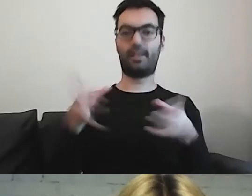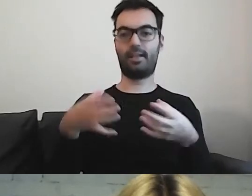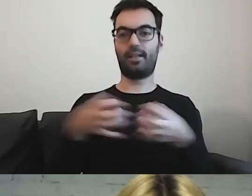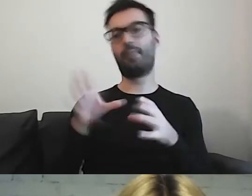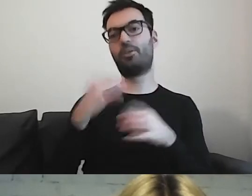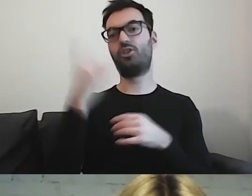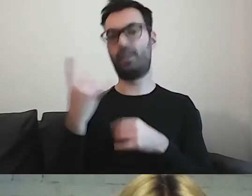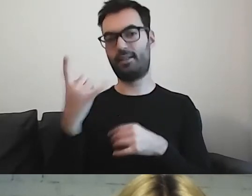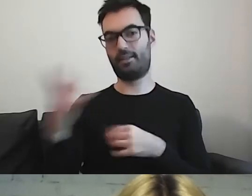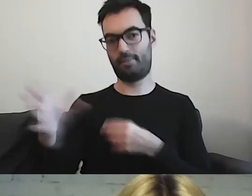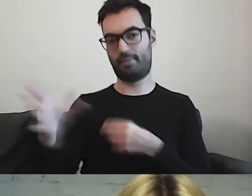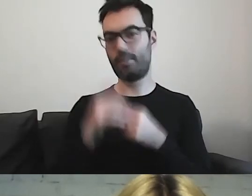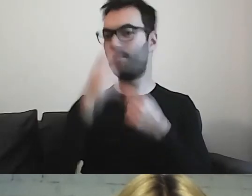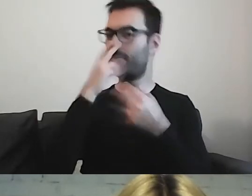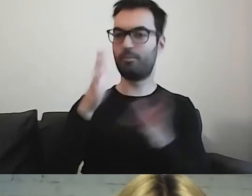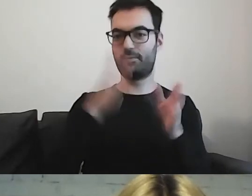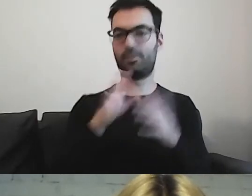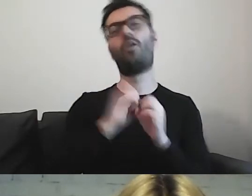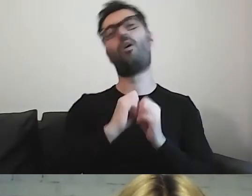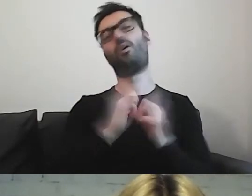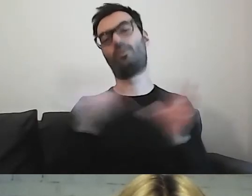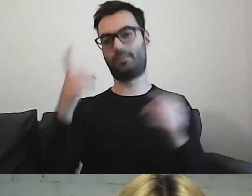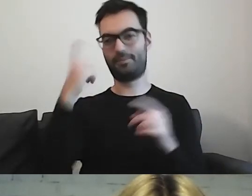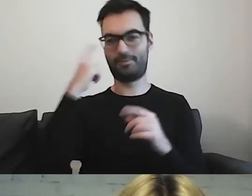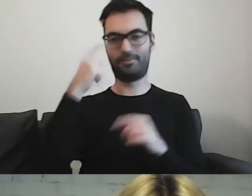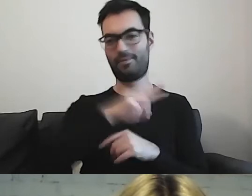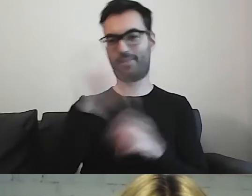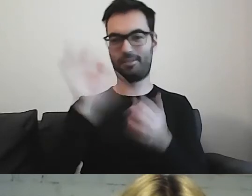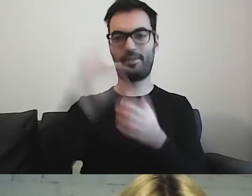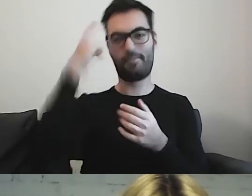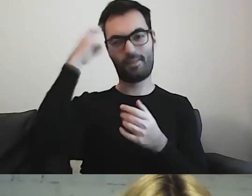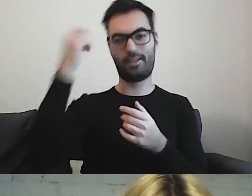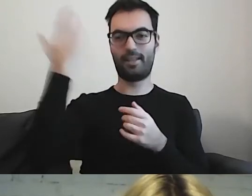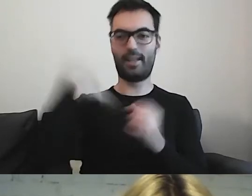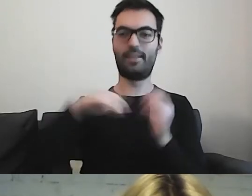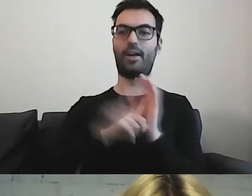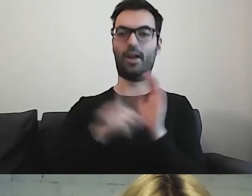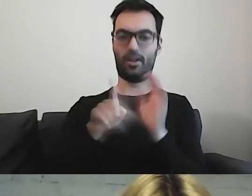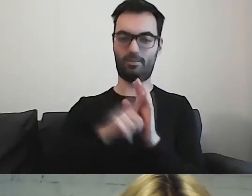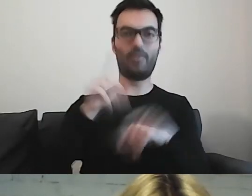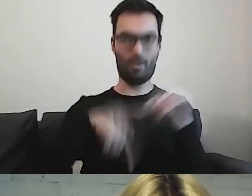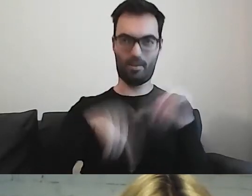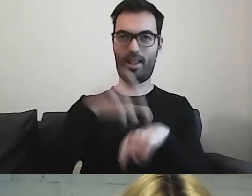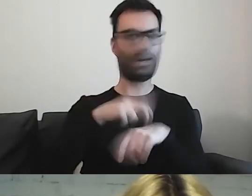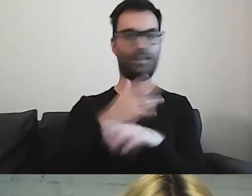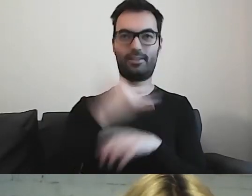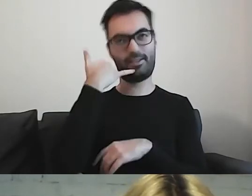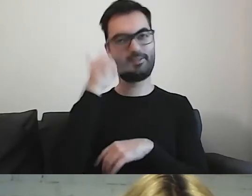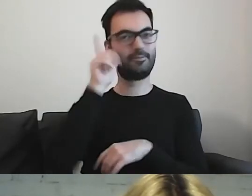oczywiście pamiętają państwo, jak kiedyś chodziliśmy normalnie do lekarzy, a nie tylko teleporady -